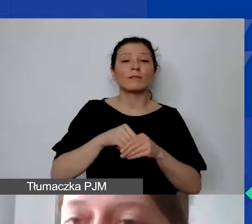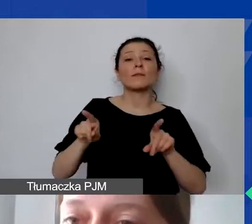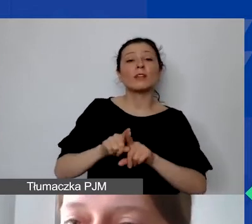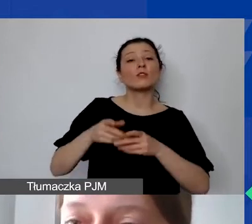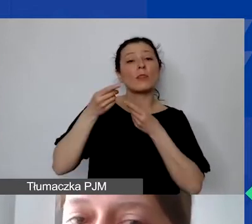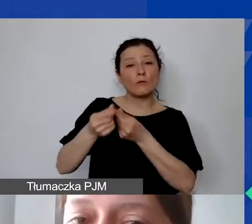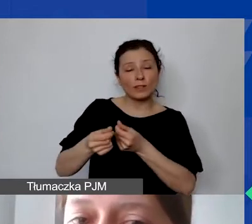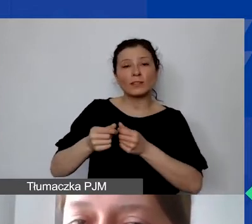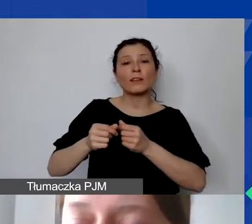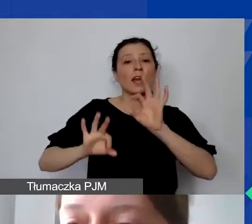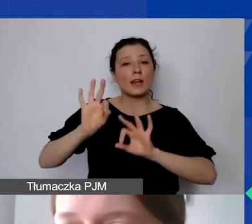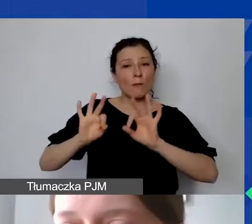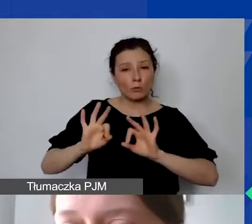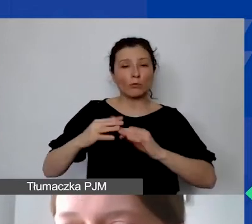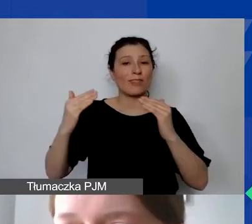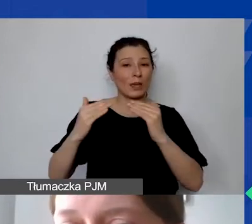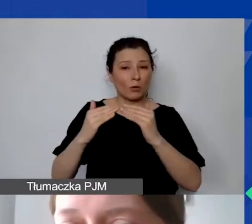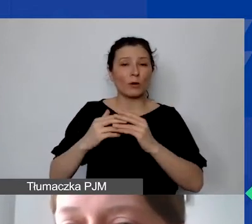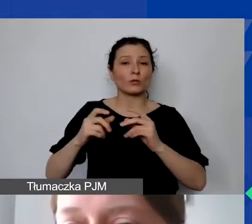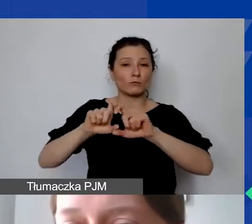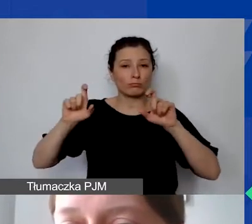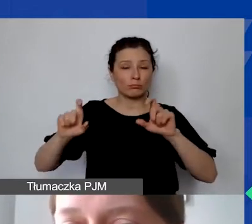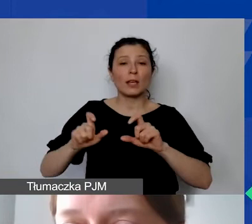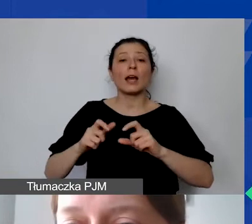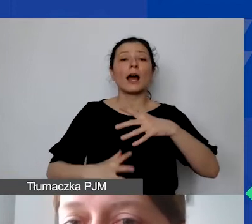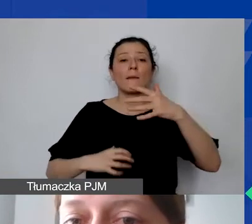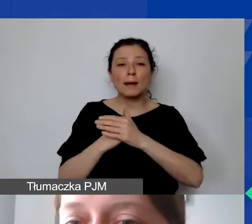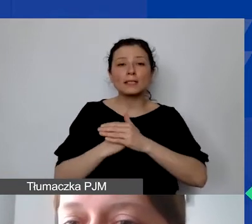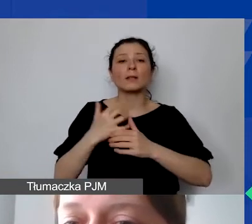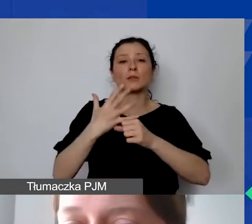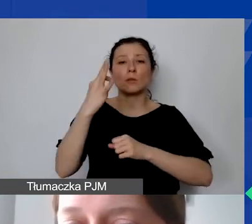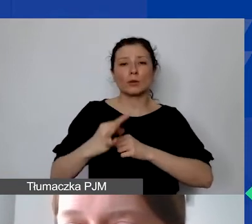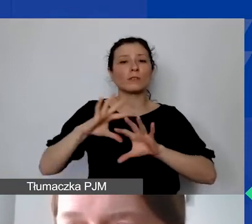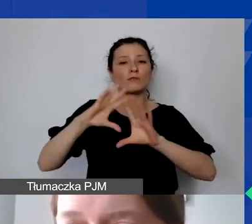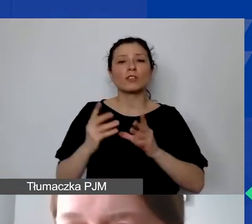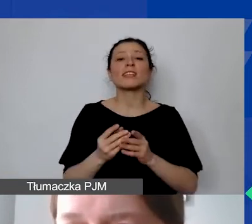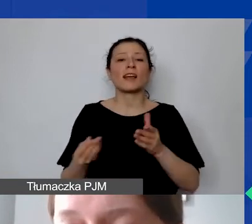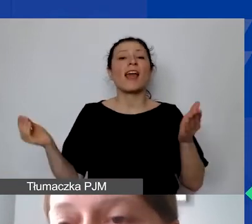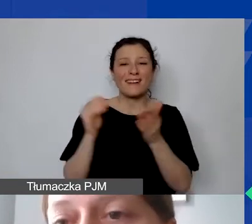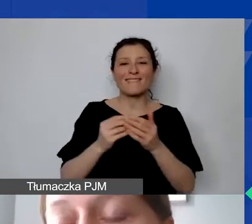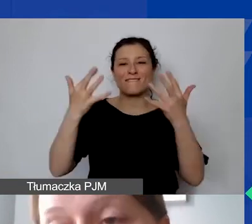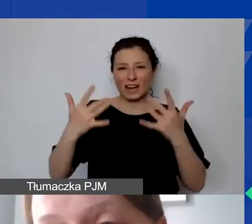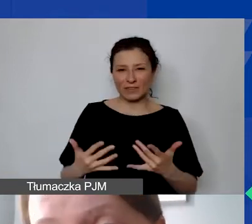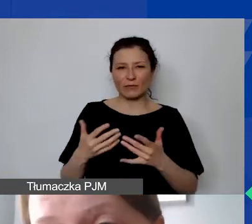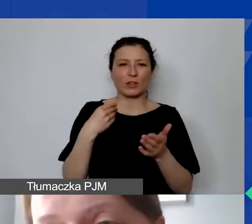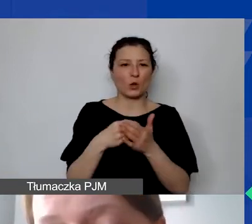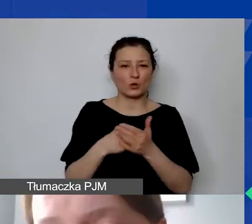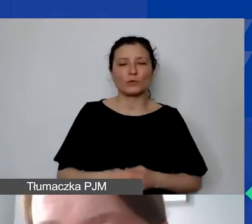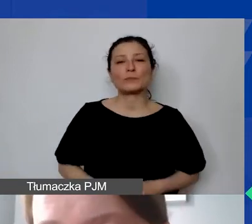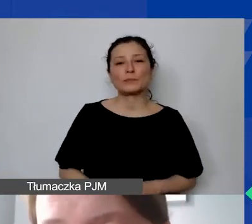ale do wysokości 50% wszystkich kwalifikowanych kosztów projektu. I co najważniejsze, ponownie,